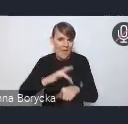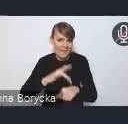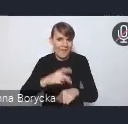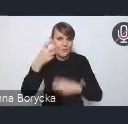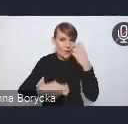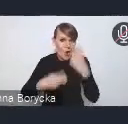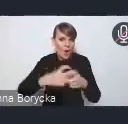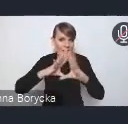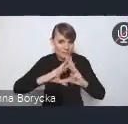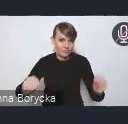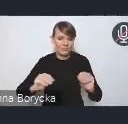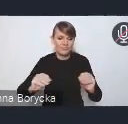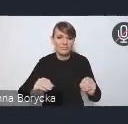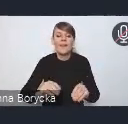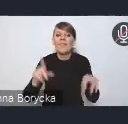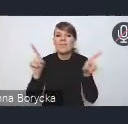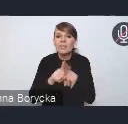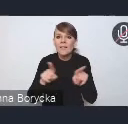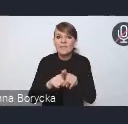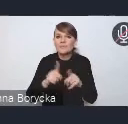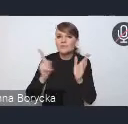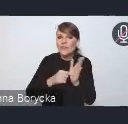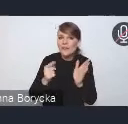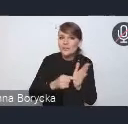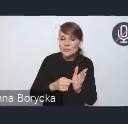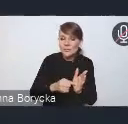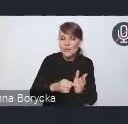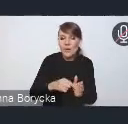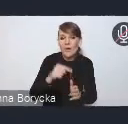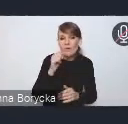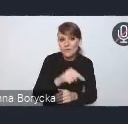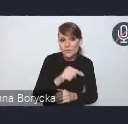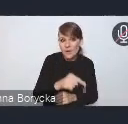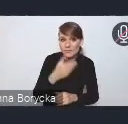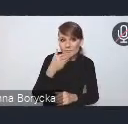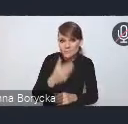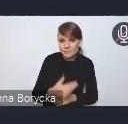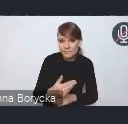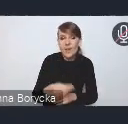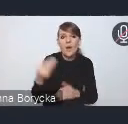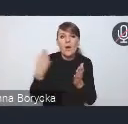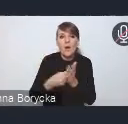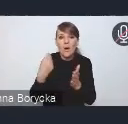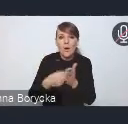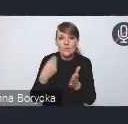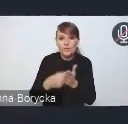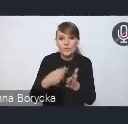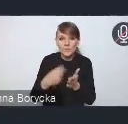i często też tym samym sposobem obniża też koszty funkcjonowania